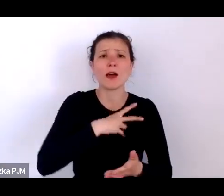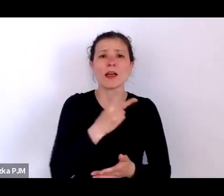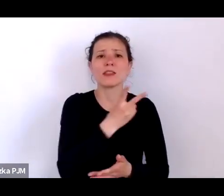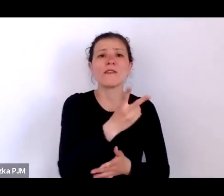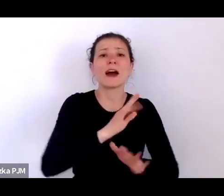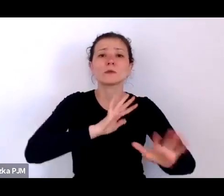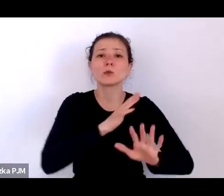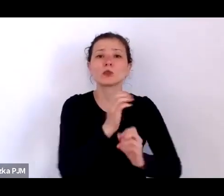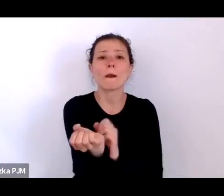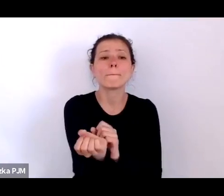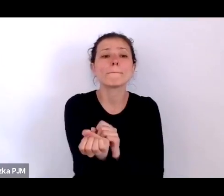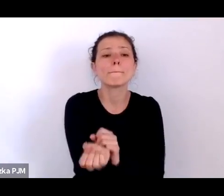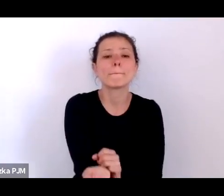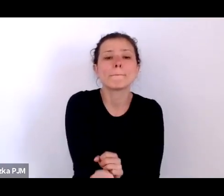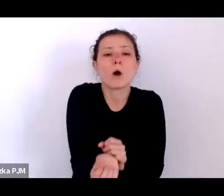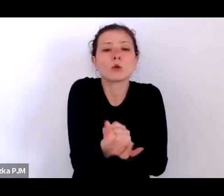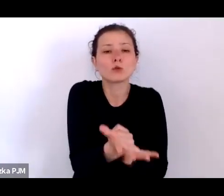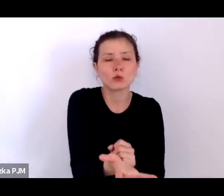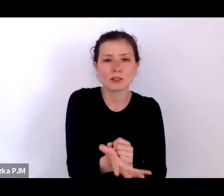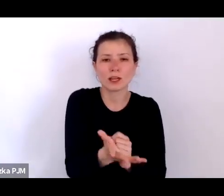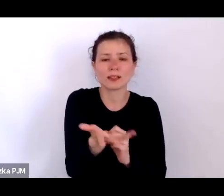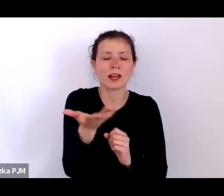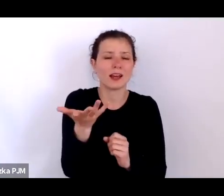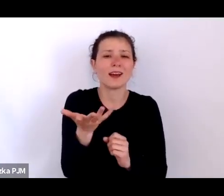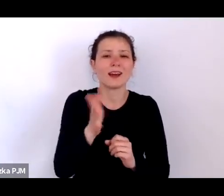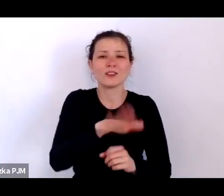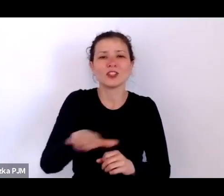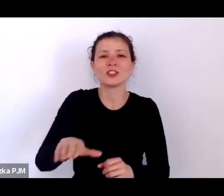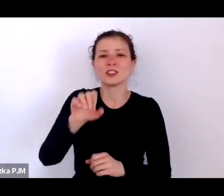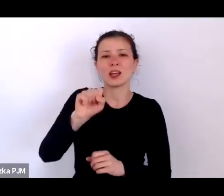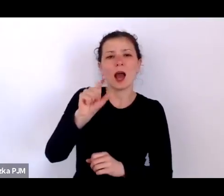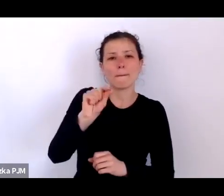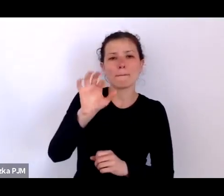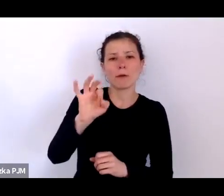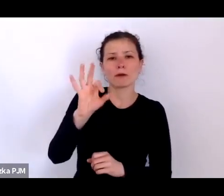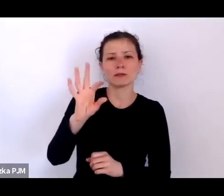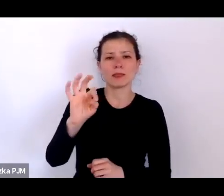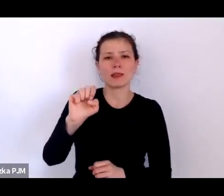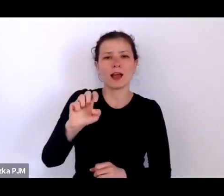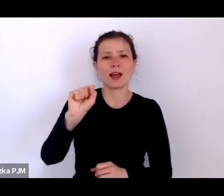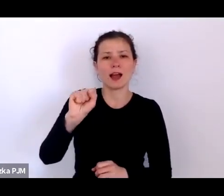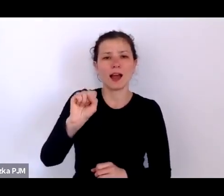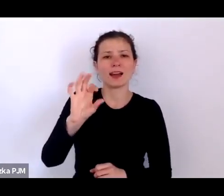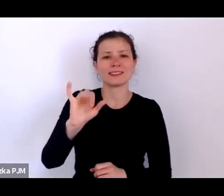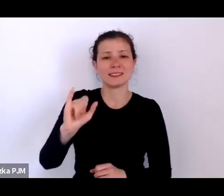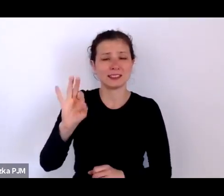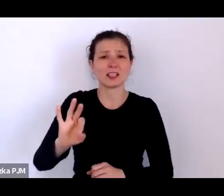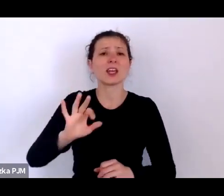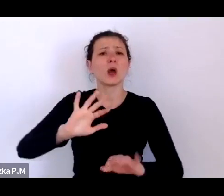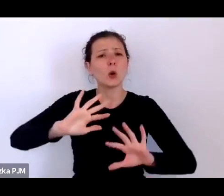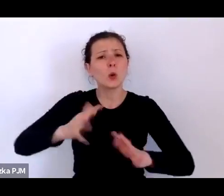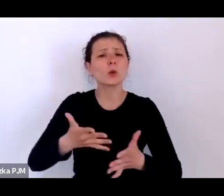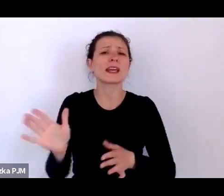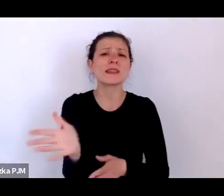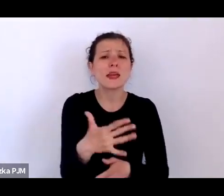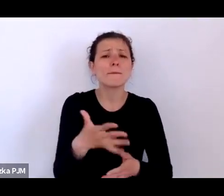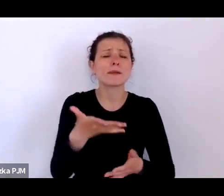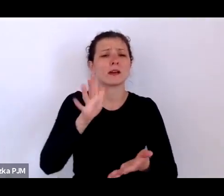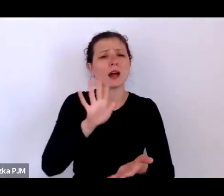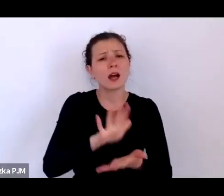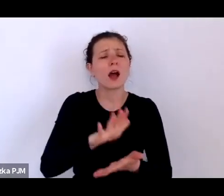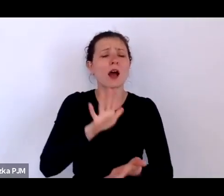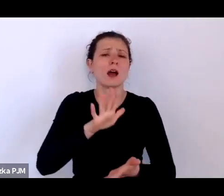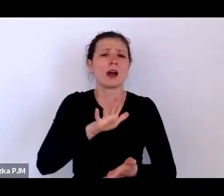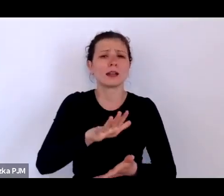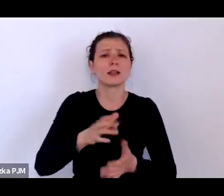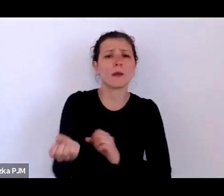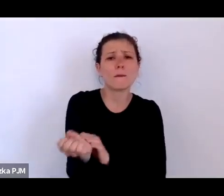Apostazis, czyli taki typ podrzucania dzieci, które właściwie od razu były skazane na śmierć